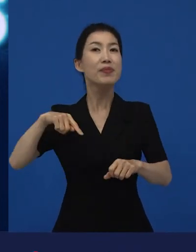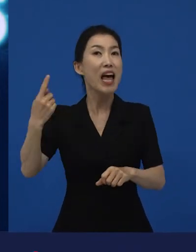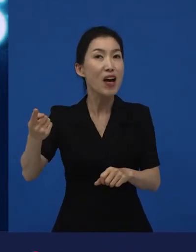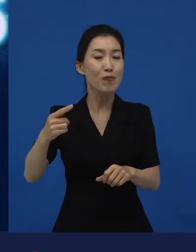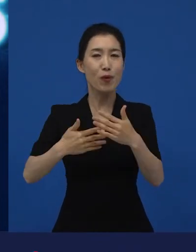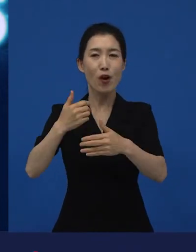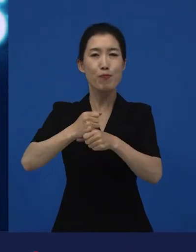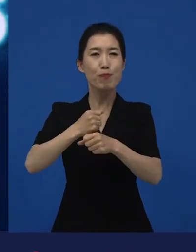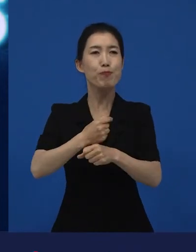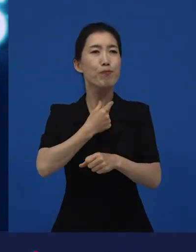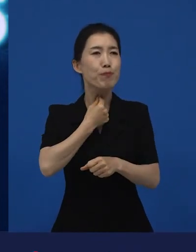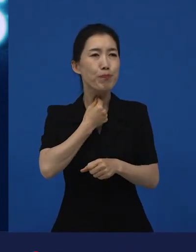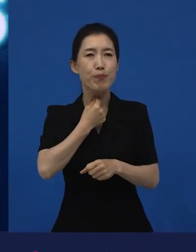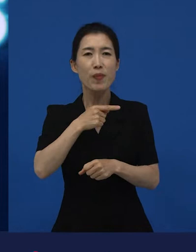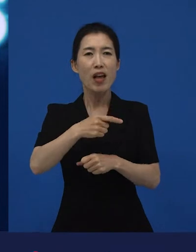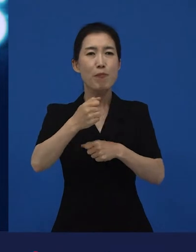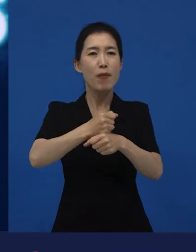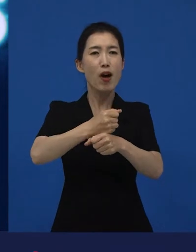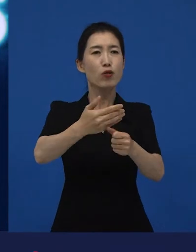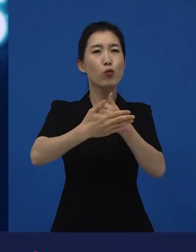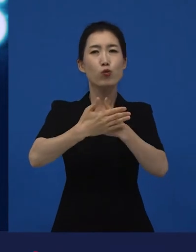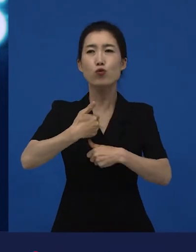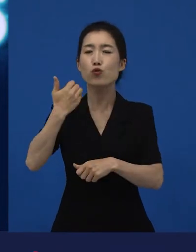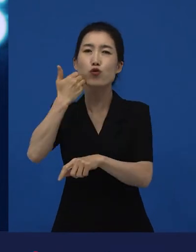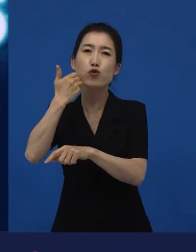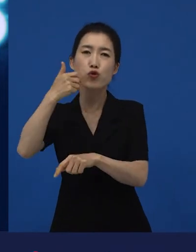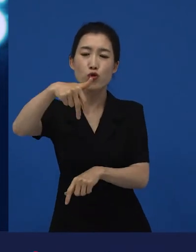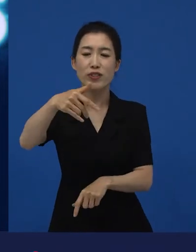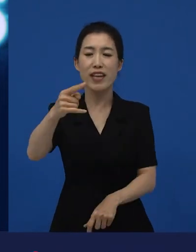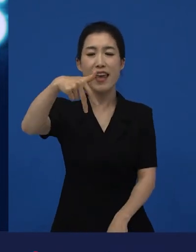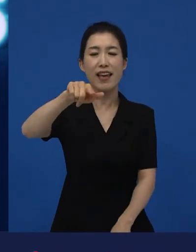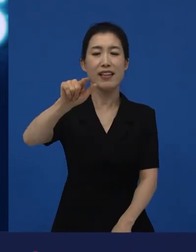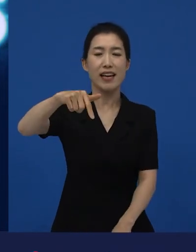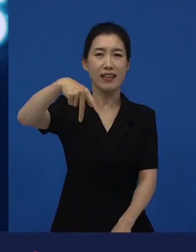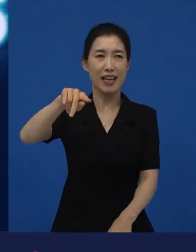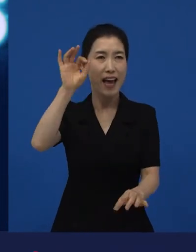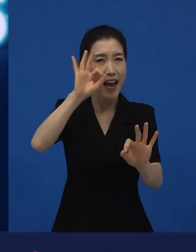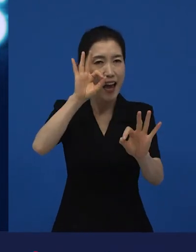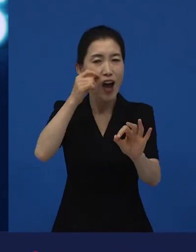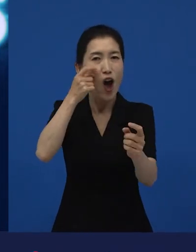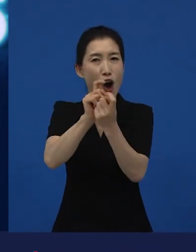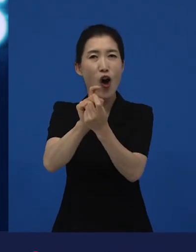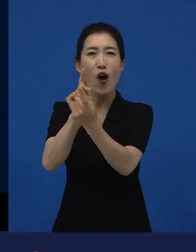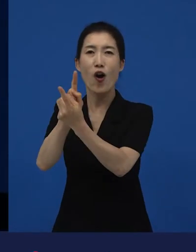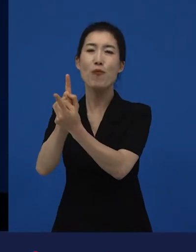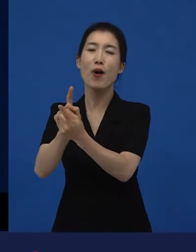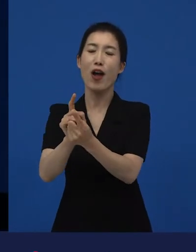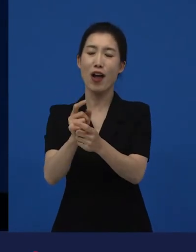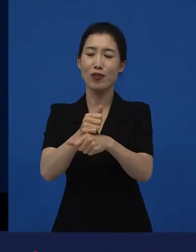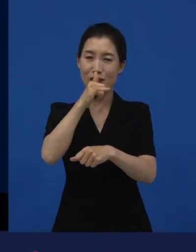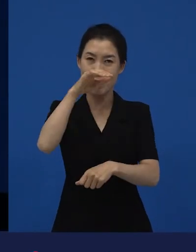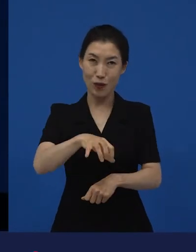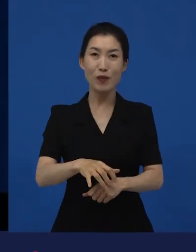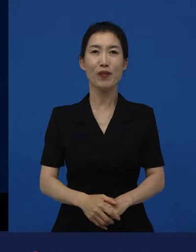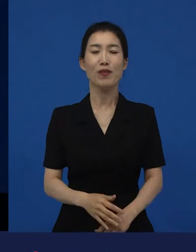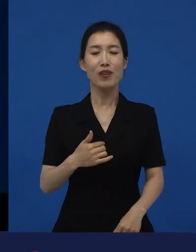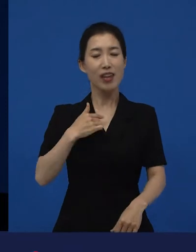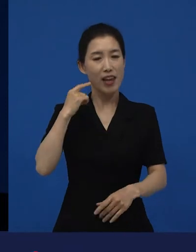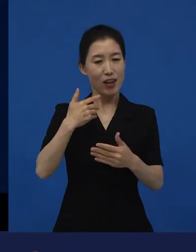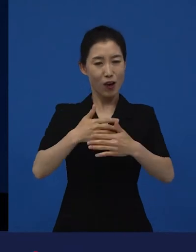제작자는 내가 다음 영화를 제작하고 싶을 때 그 영화를 또 가장 잘 이해하고